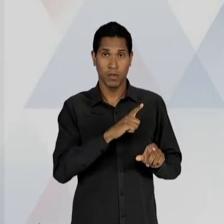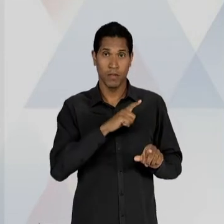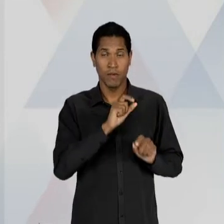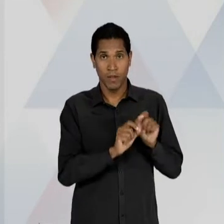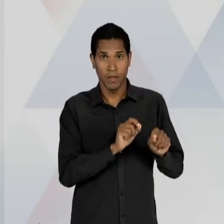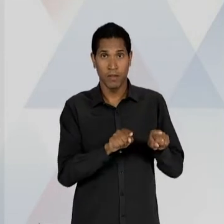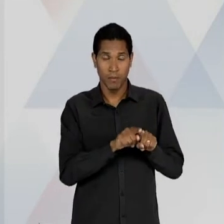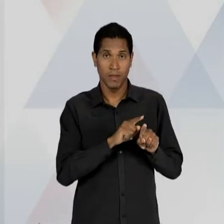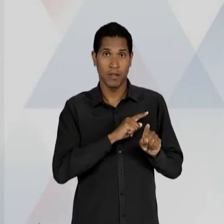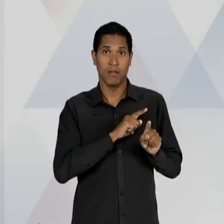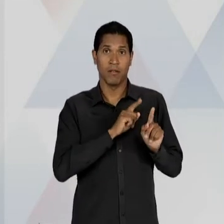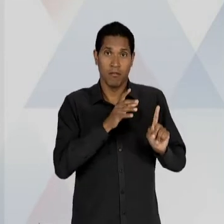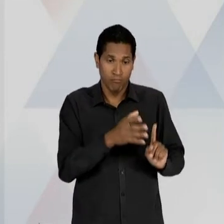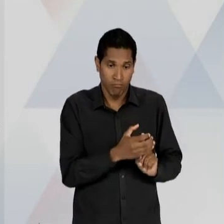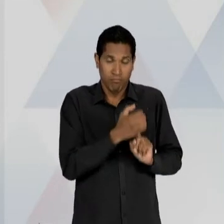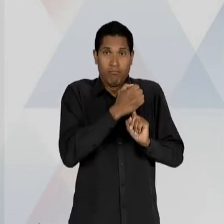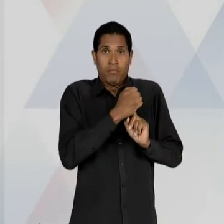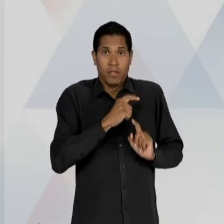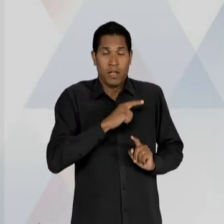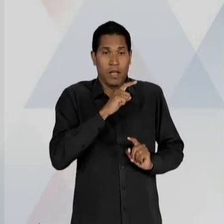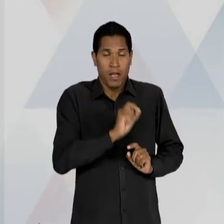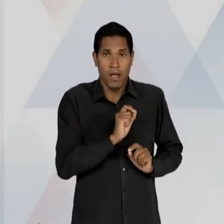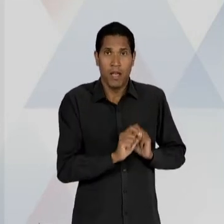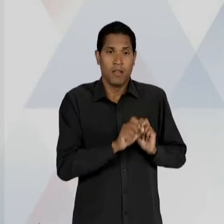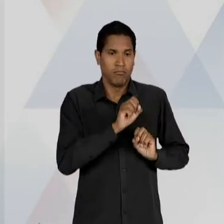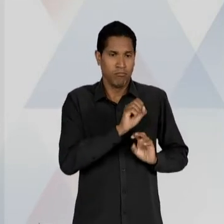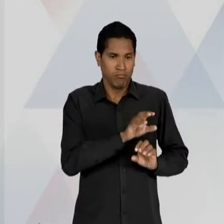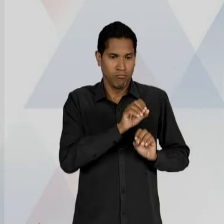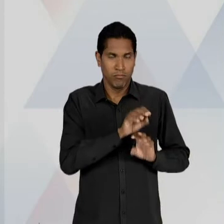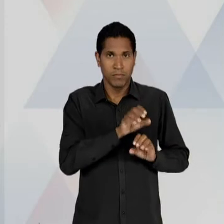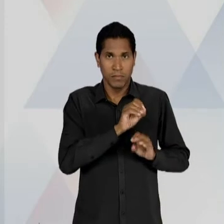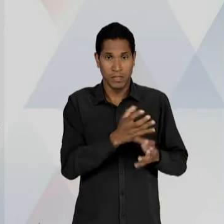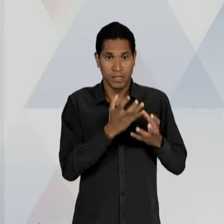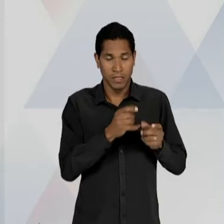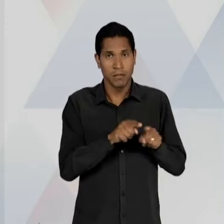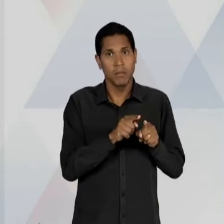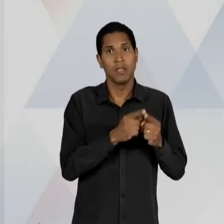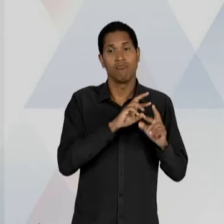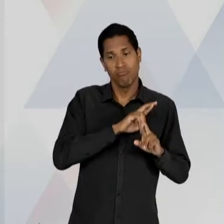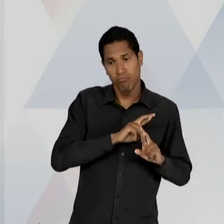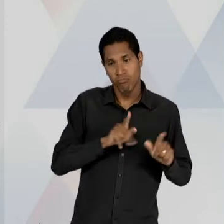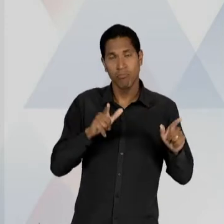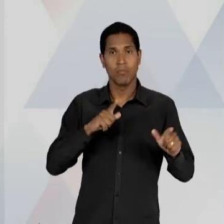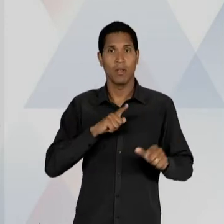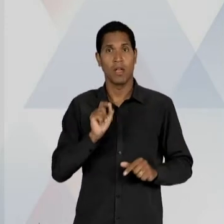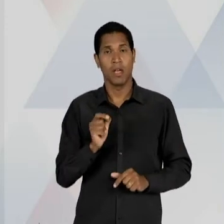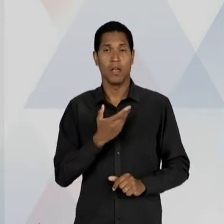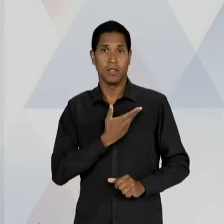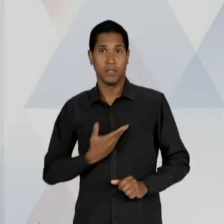LIBERDADE DE ENSINO CONTRA O MONOPÓLIO DO ESTADO NA OFERTA DE EDUCAÇÃO GRATUITA E OBRIGATÓRIA; E A